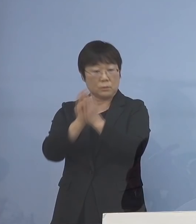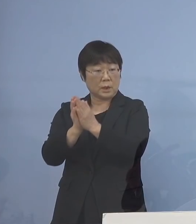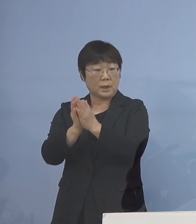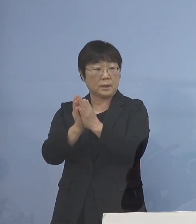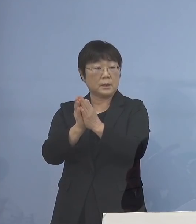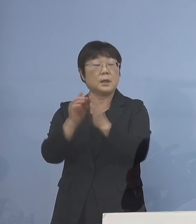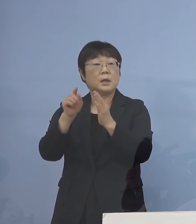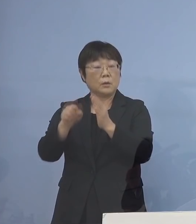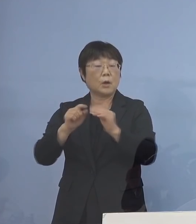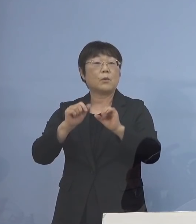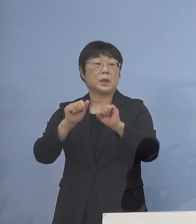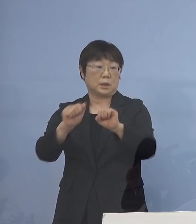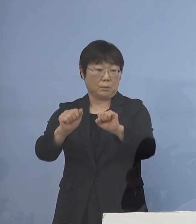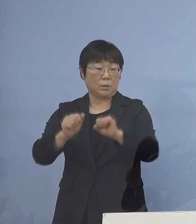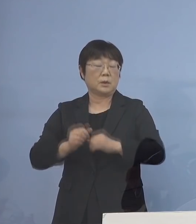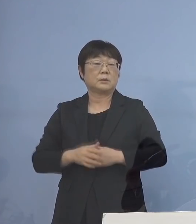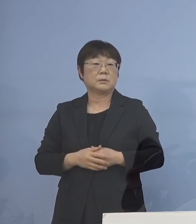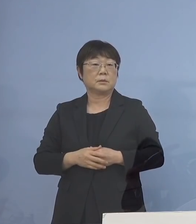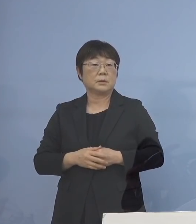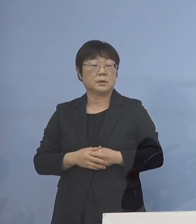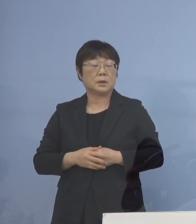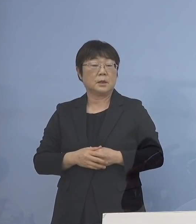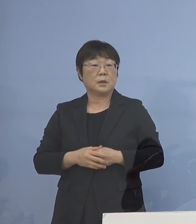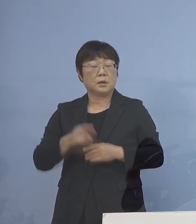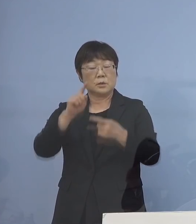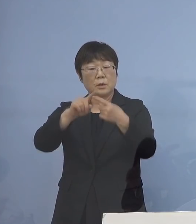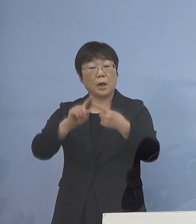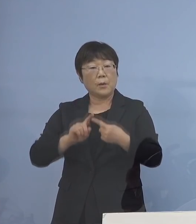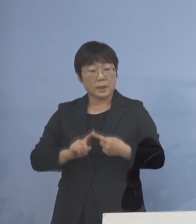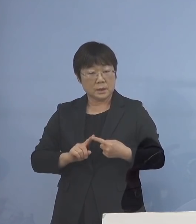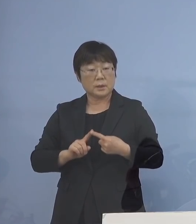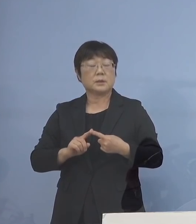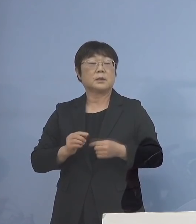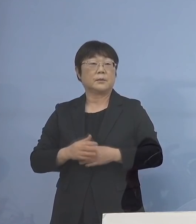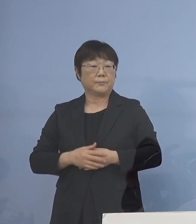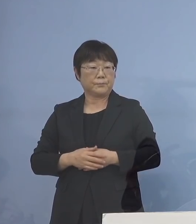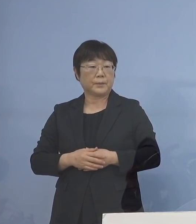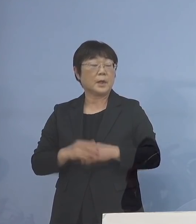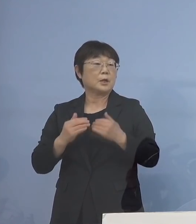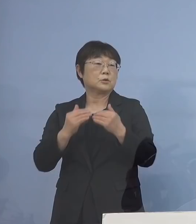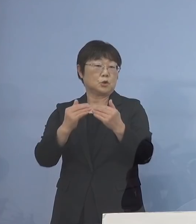それを行っていただくと そして、フローチャートに基づいて 進めていただいて